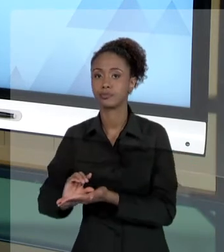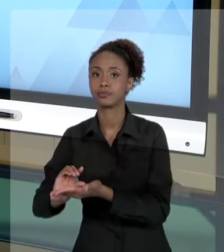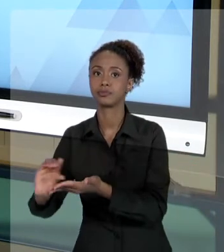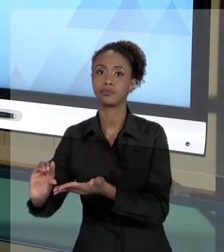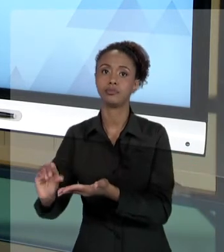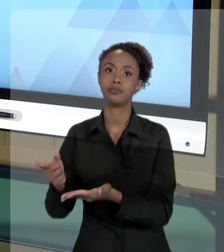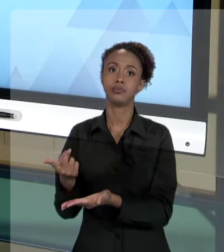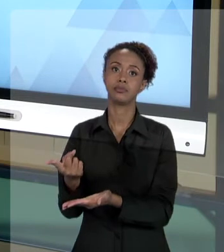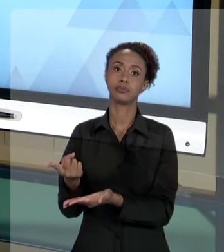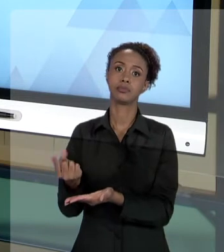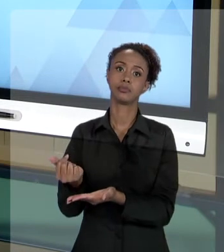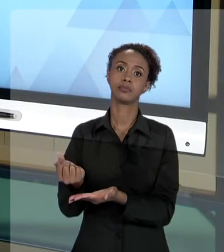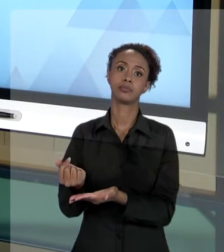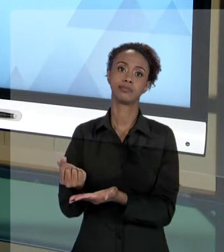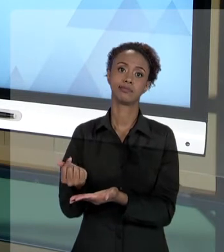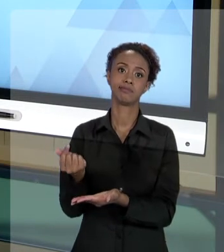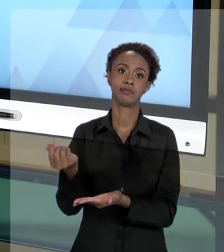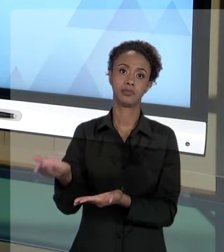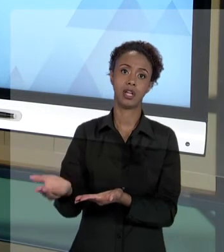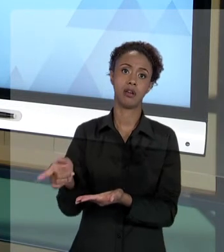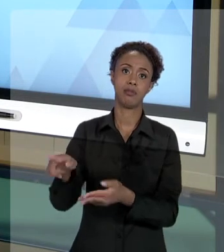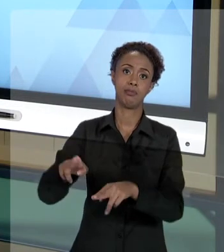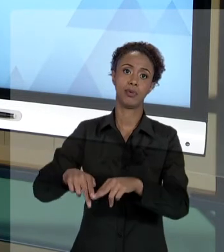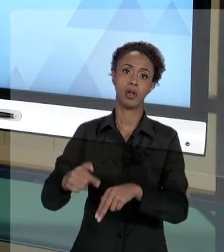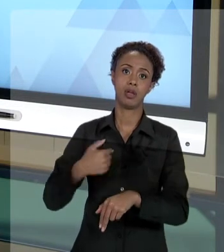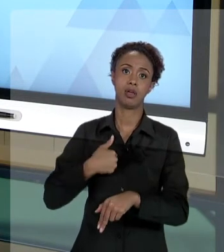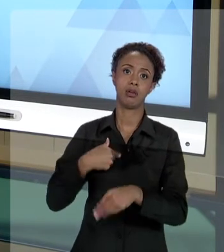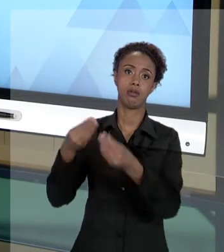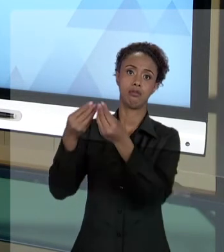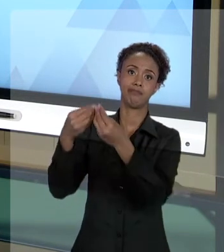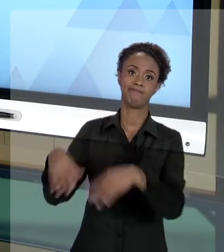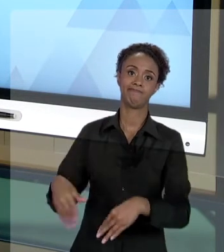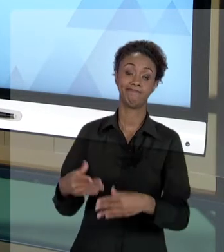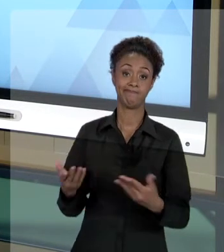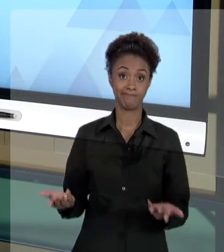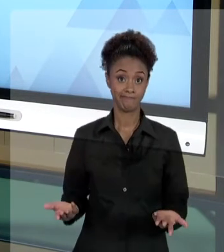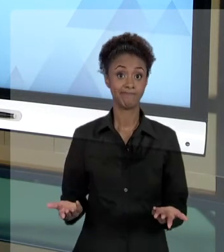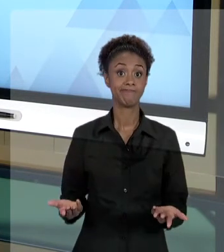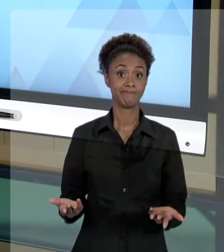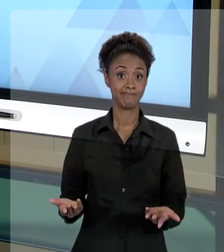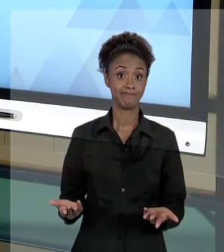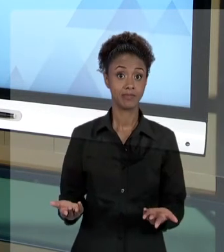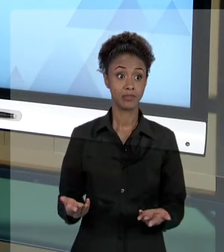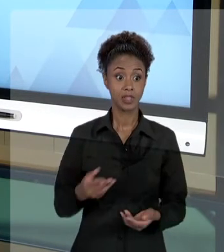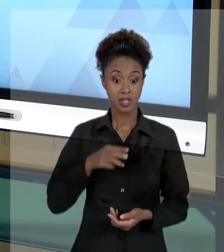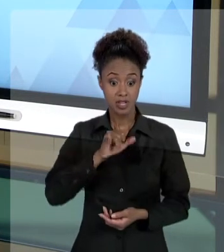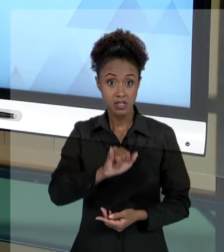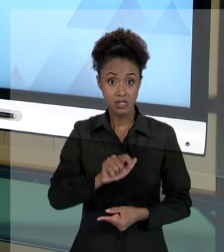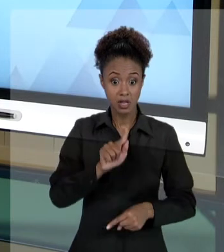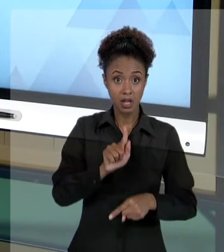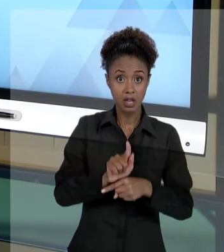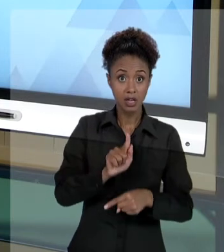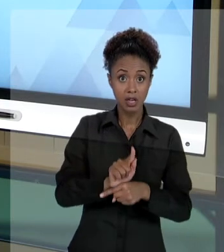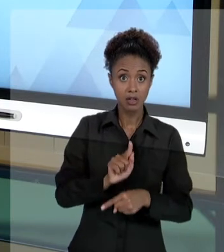PESSOA QUE SOFREU UM DANO. ENTÃO, ESSE AGENTE ELE... QUANDO UM AGENTE PÚBLICO PRATICA UM ATO